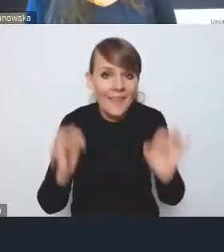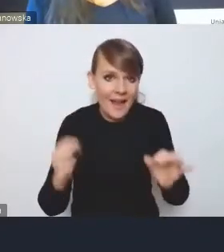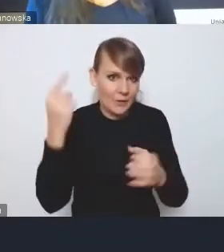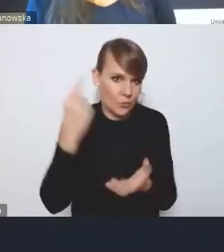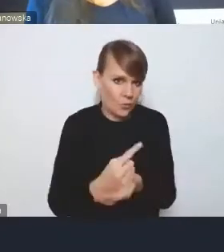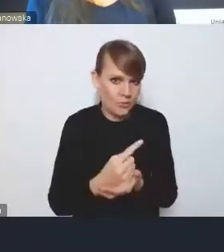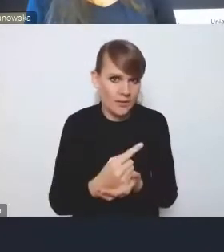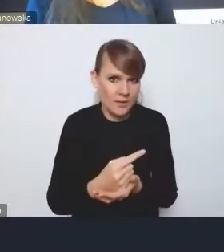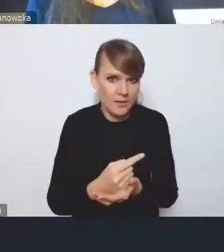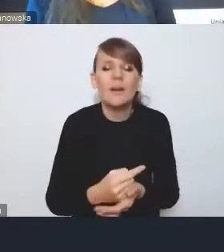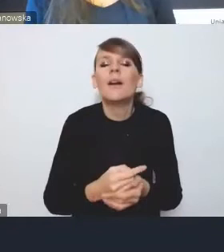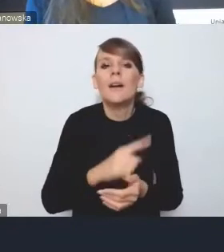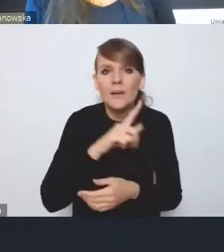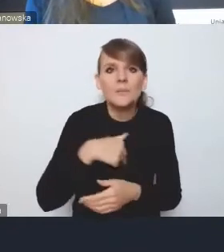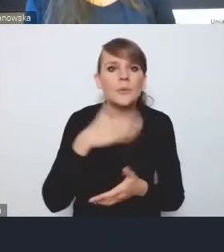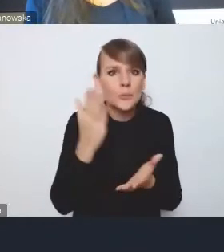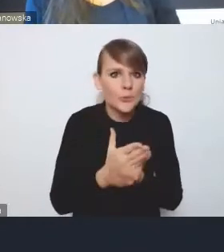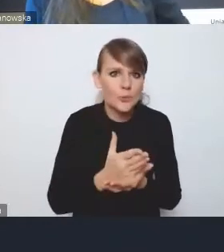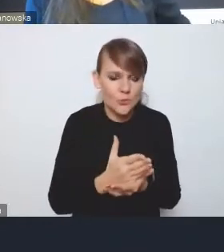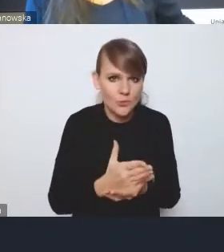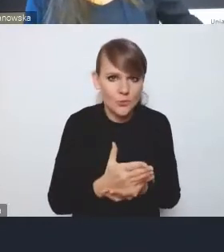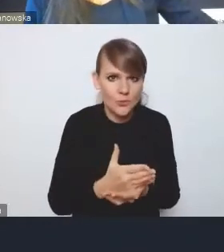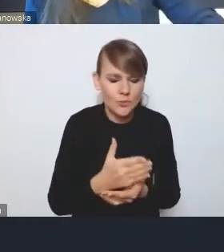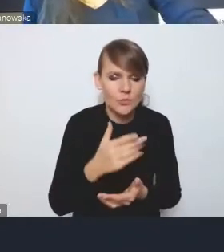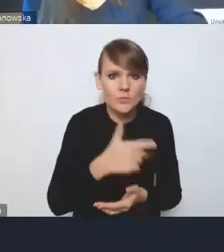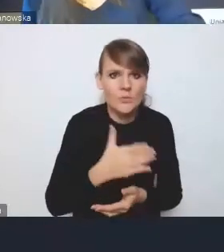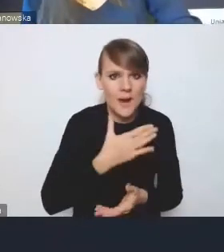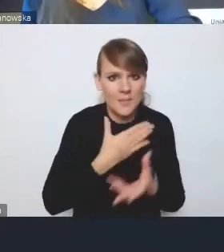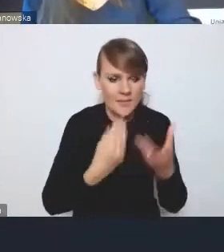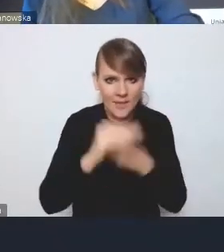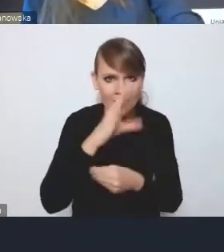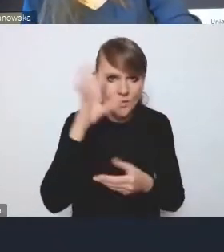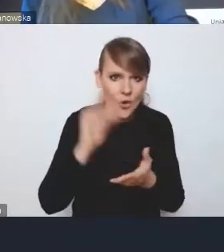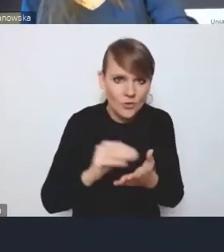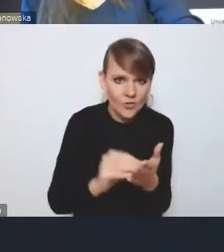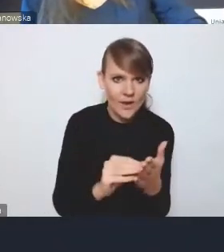Jesteśmy już bogatsi o trochę dłuższy okres doświadczeń autonomii samorządu